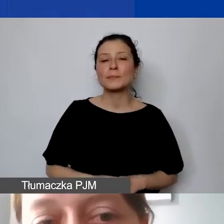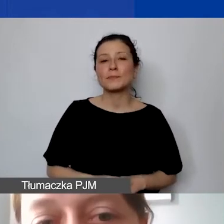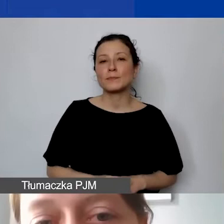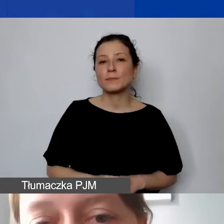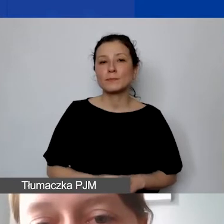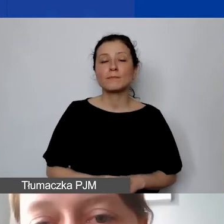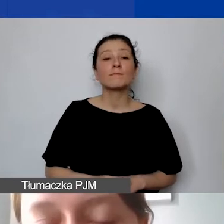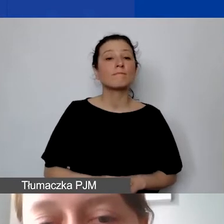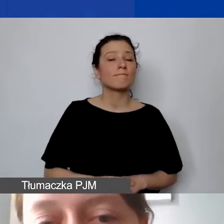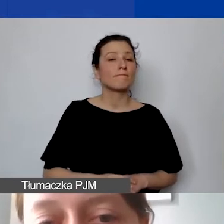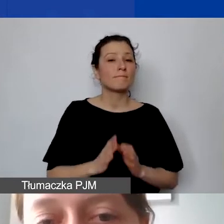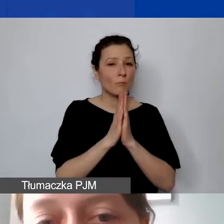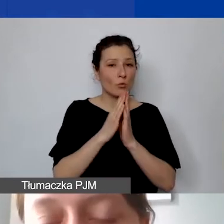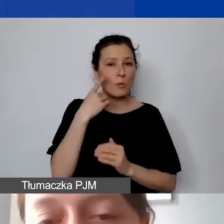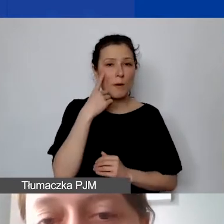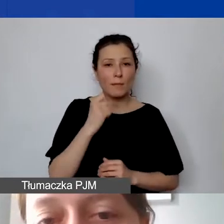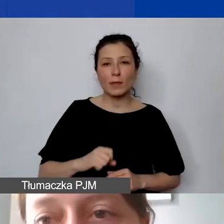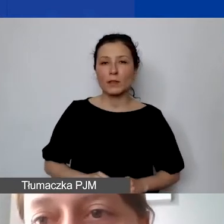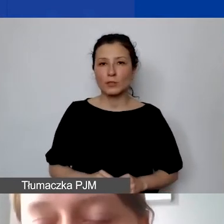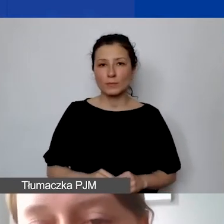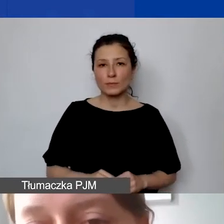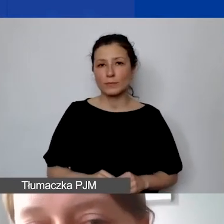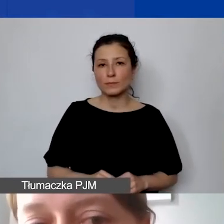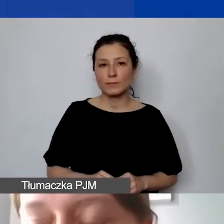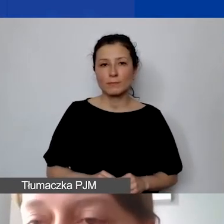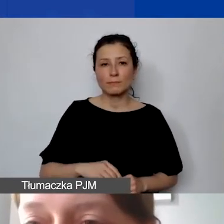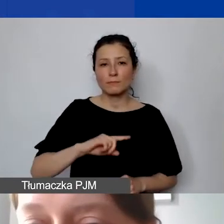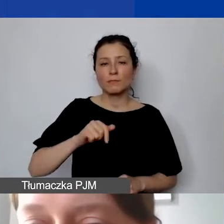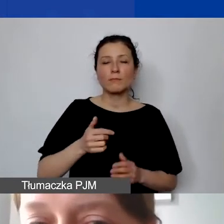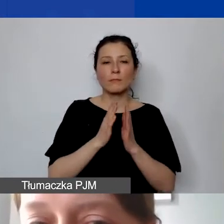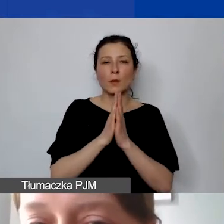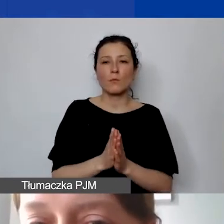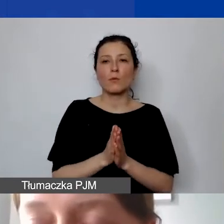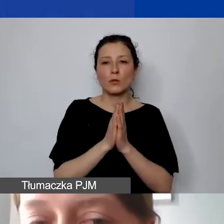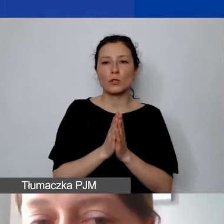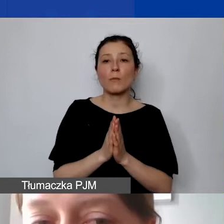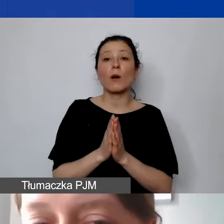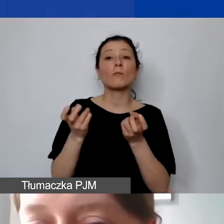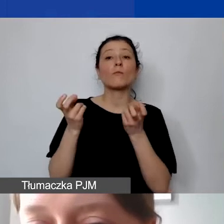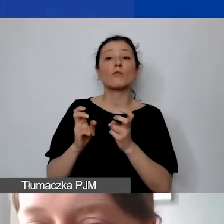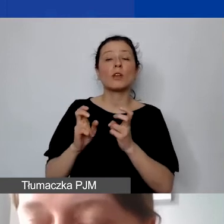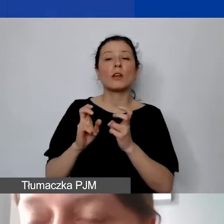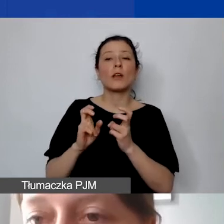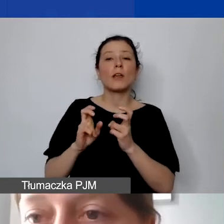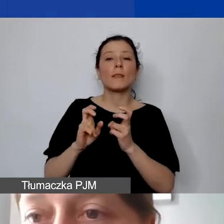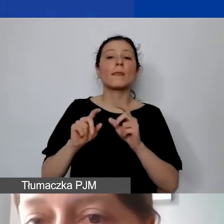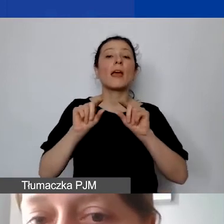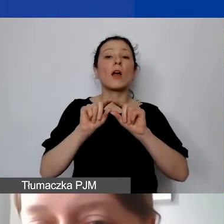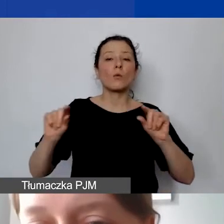Proszę pamiętać o tym, że będziemy prosić o wyodrębnienie rachunku bankowego lub subkonta w polskich złotych,